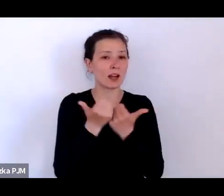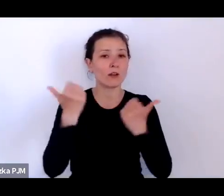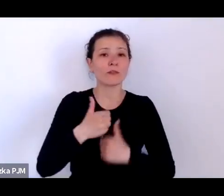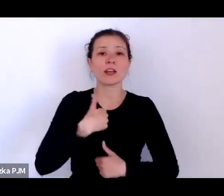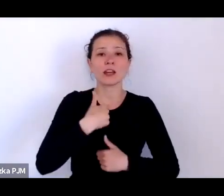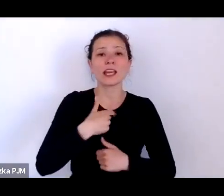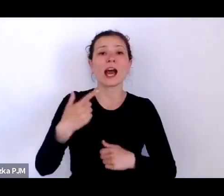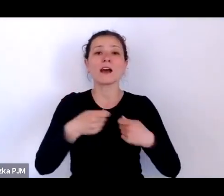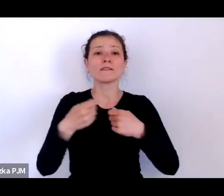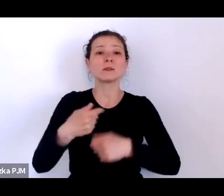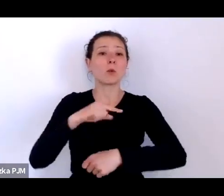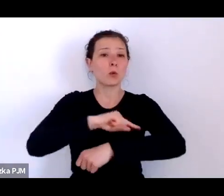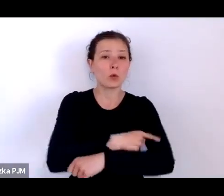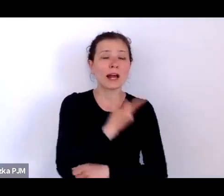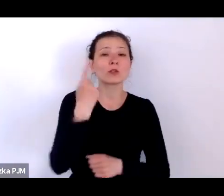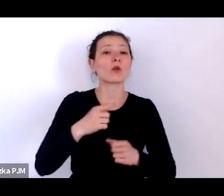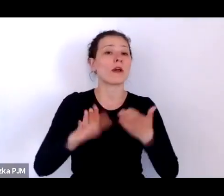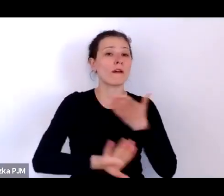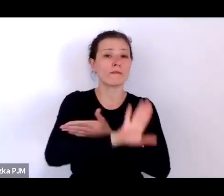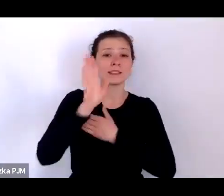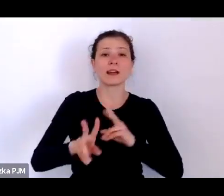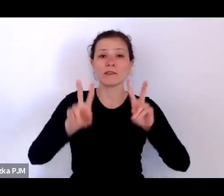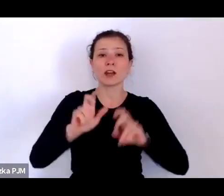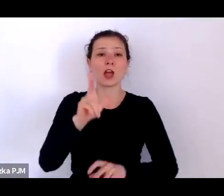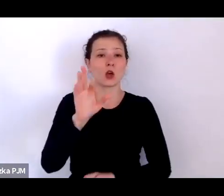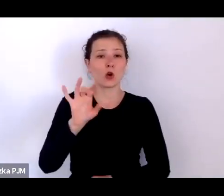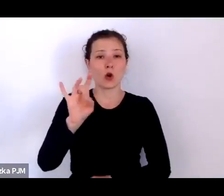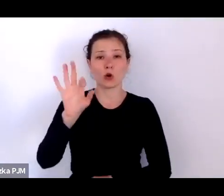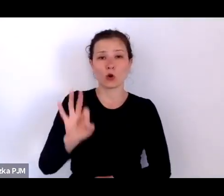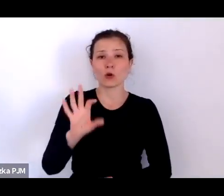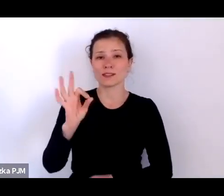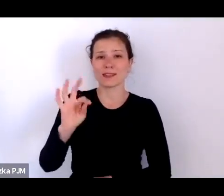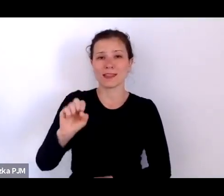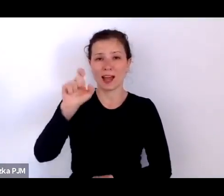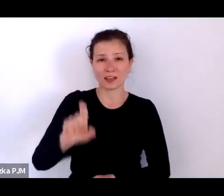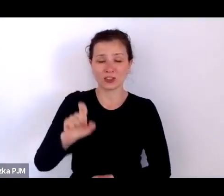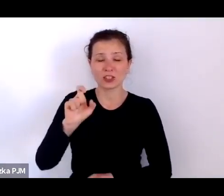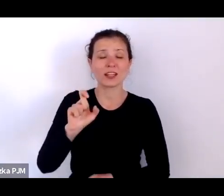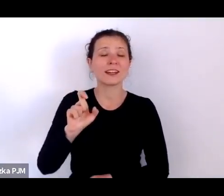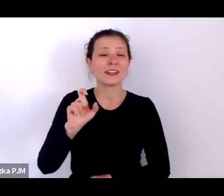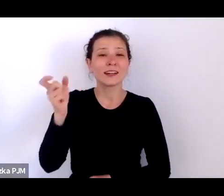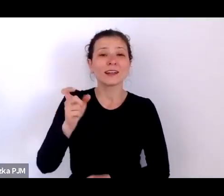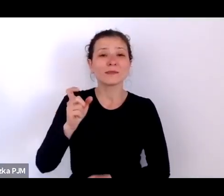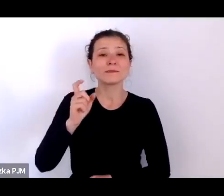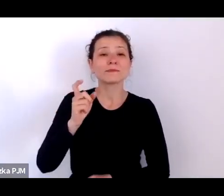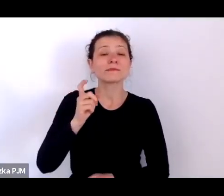której to wystawy wątki rozwija nasz cykl Wiosna Ludu.